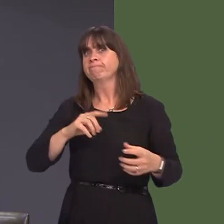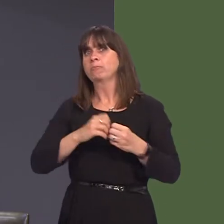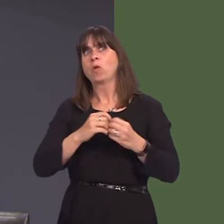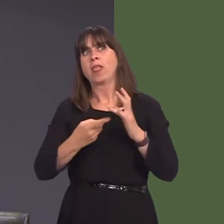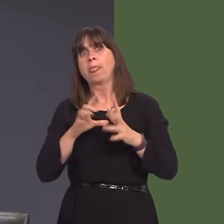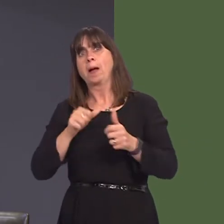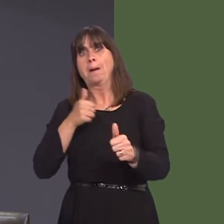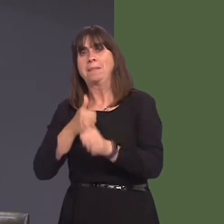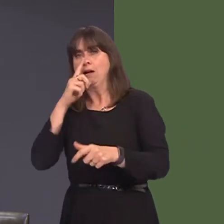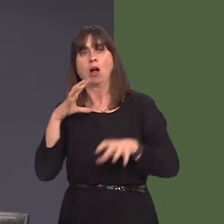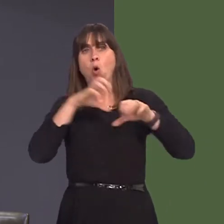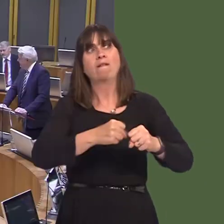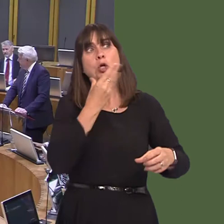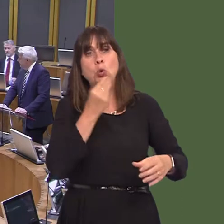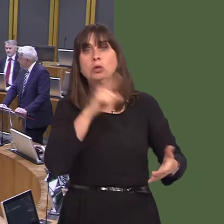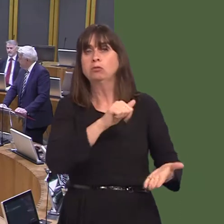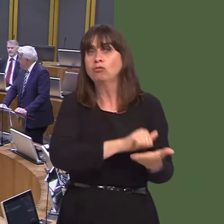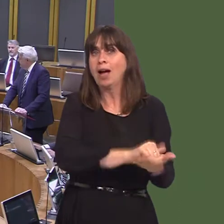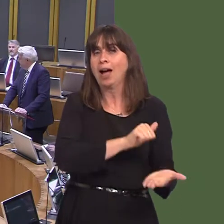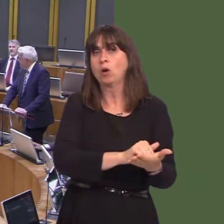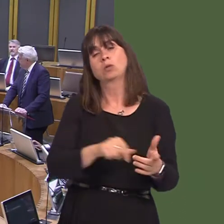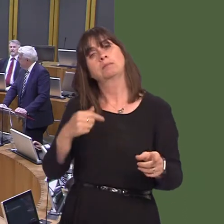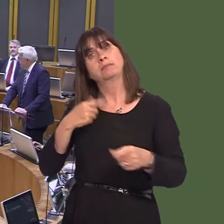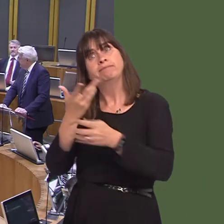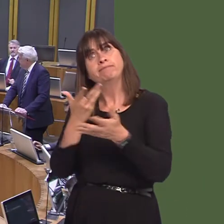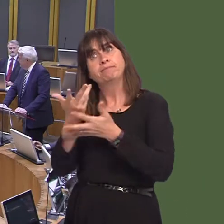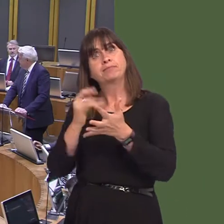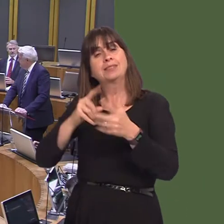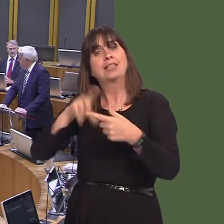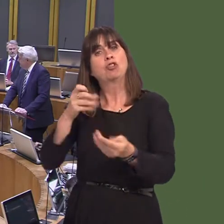y Cabinet dros yr Economi a Thrafnidiaeth yr wythnos diwethaf, ond hefyd, wrth gwrs,